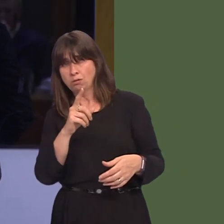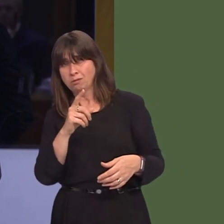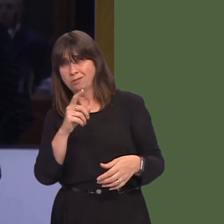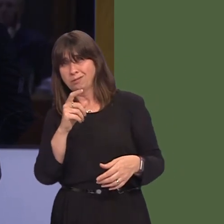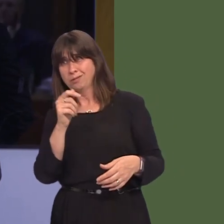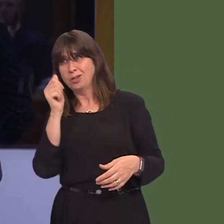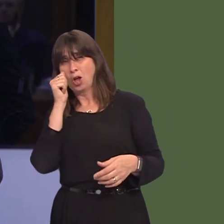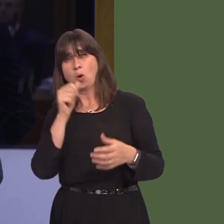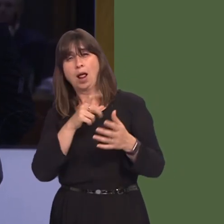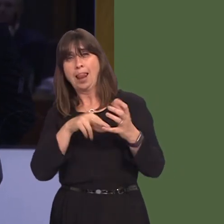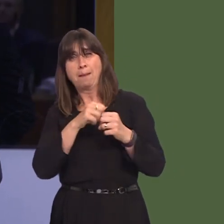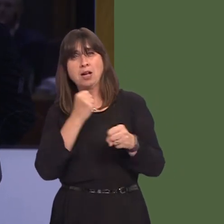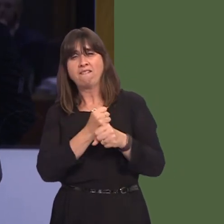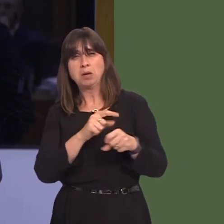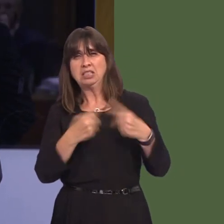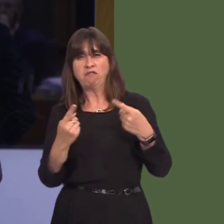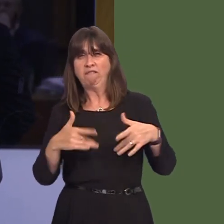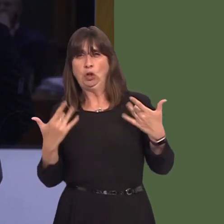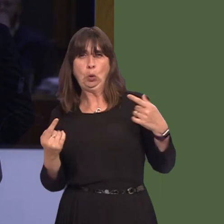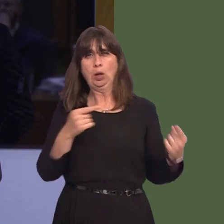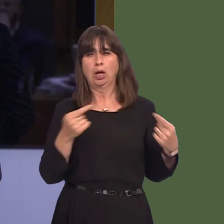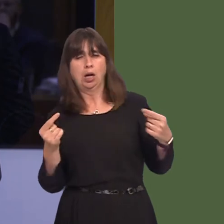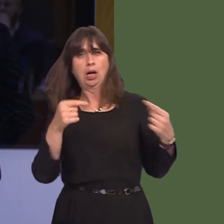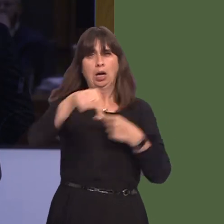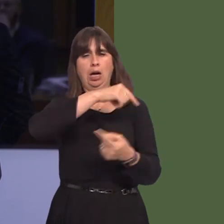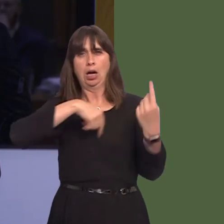that is the position of your Government because you allow Ministers to speak out and say that,